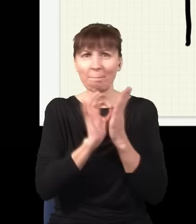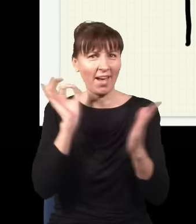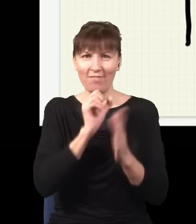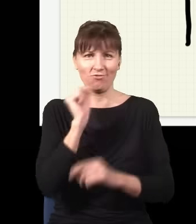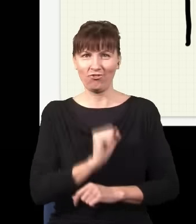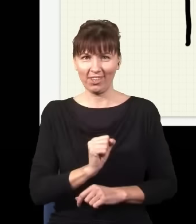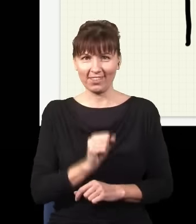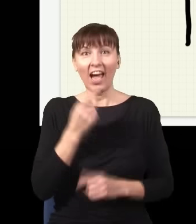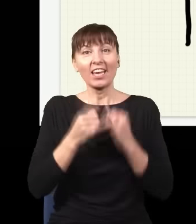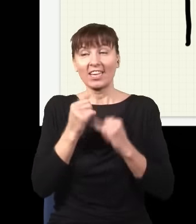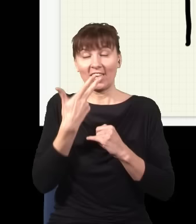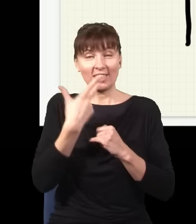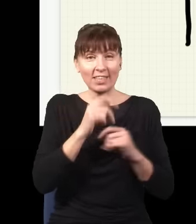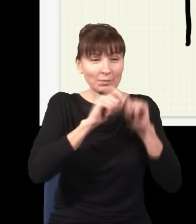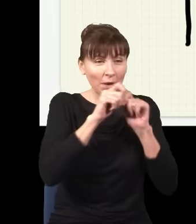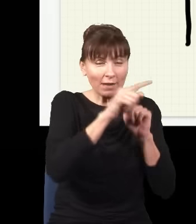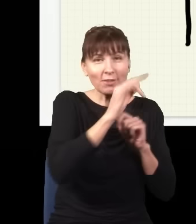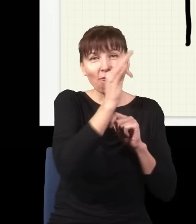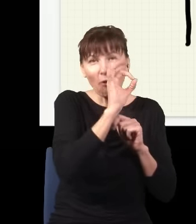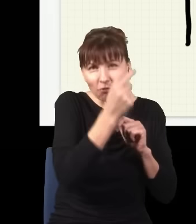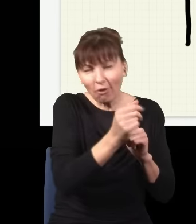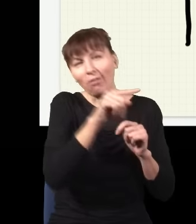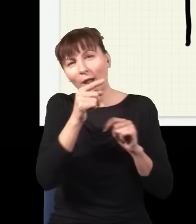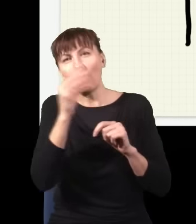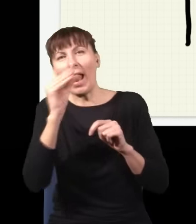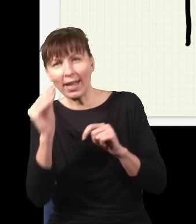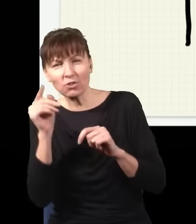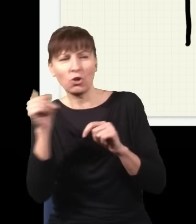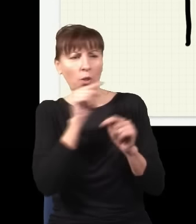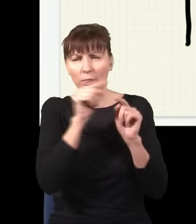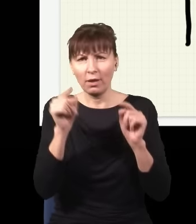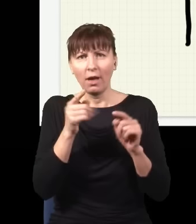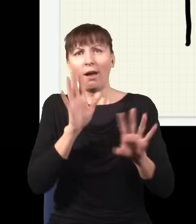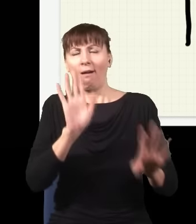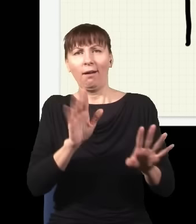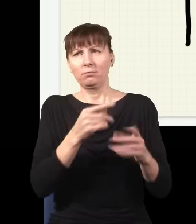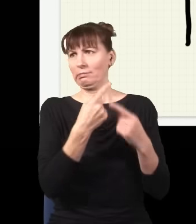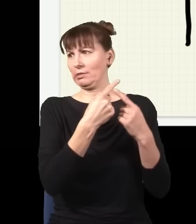natomiast jak nie sprawdzam, gdzie jest foton, elektron czy cokolwiek innego, to on zachowuje się tak, jak gdyby robił wszystko, co jest dopuszczalne.